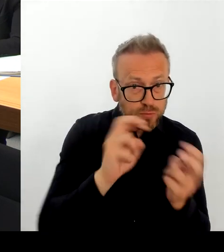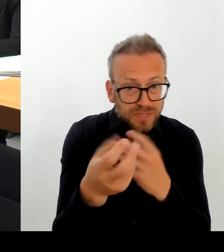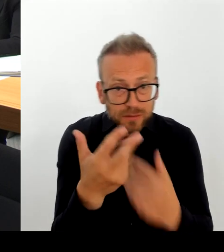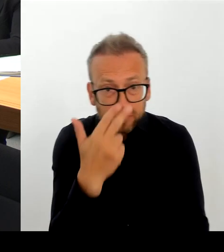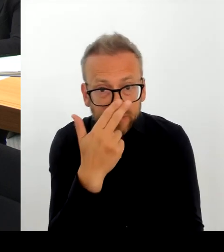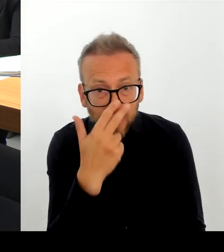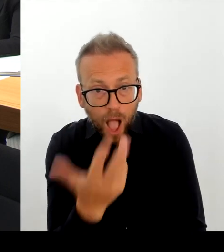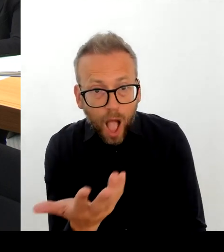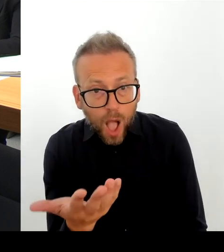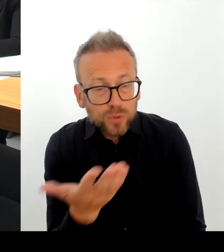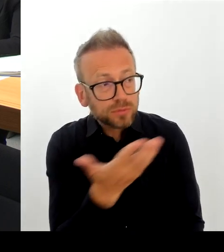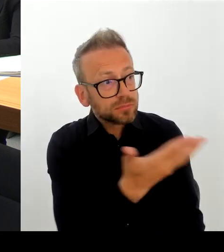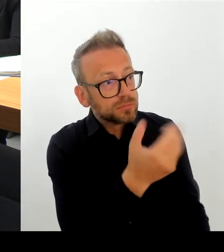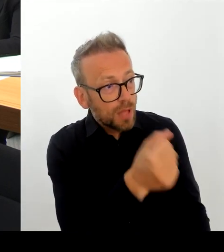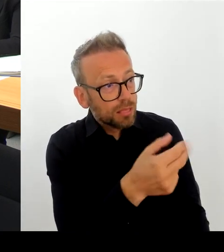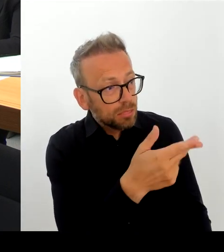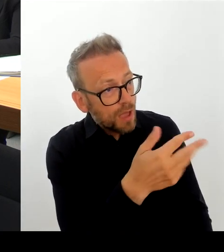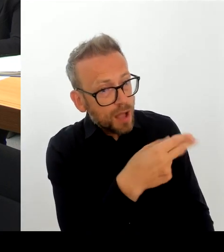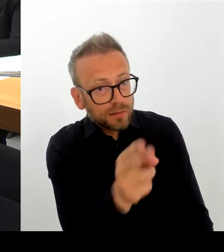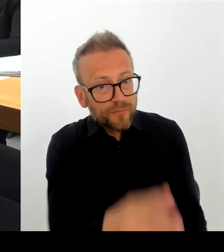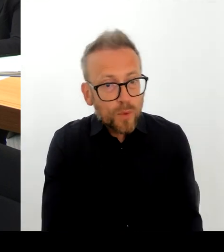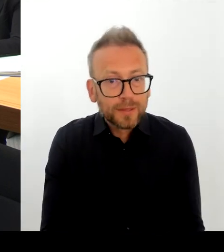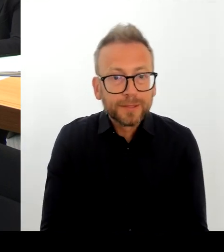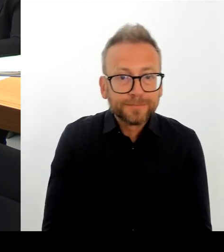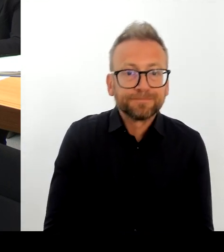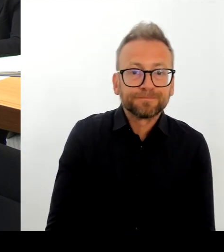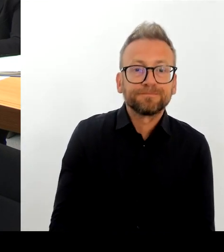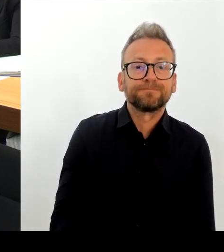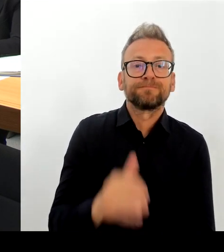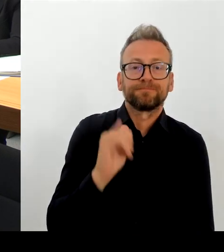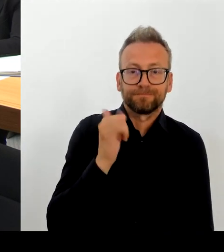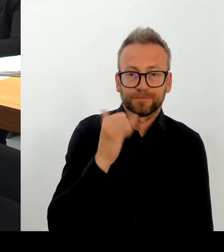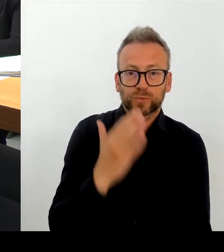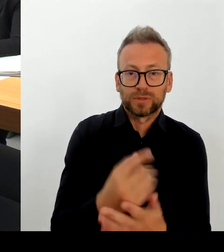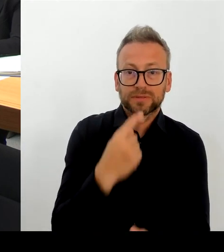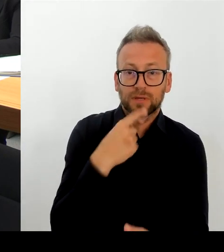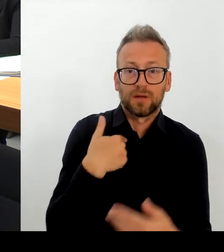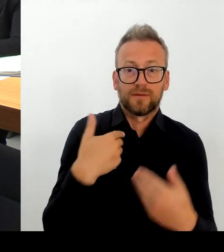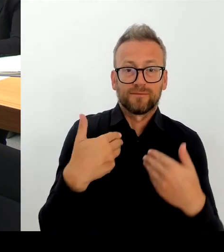der Bezirk und die Bezirke werden sich aus diesen Orten nicht